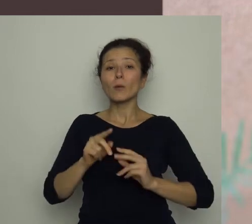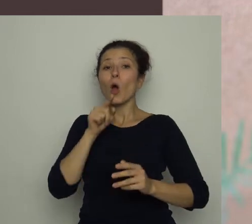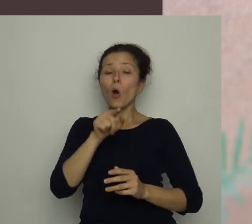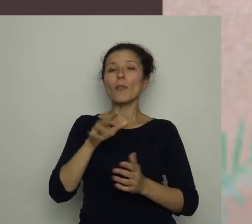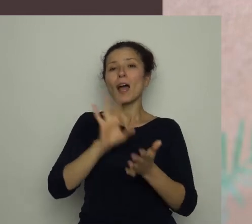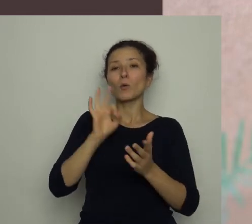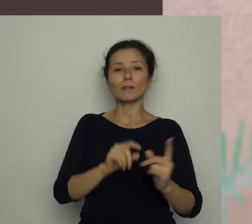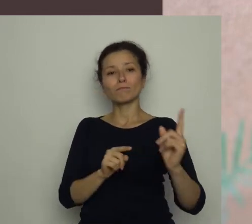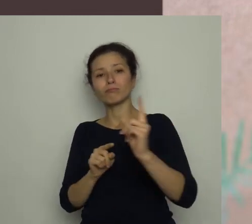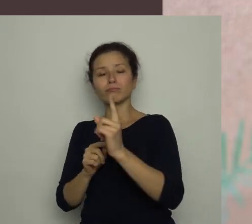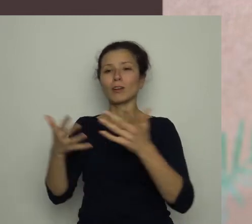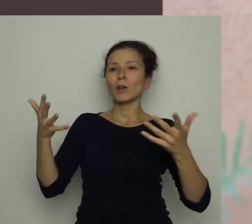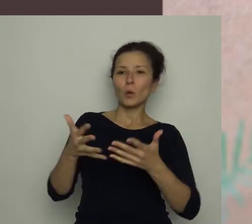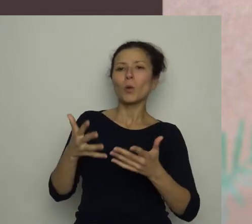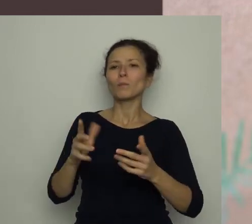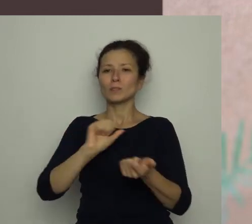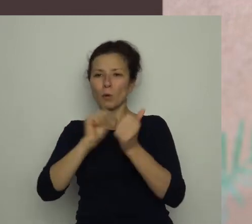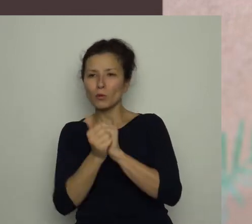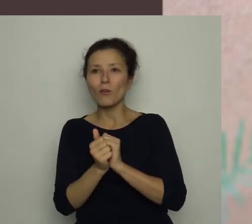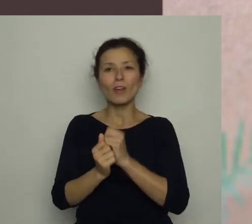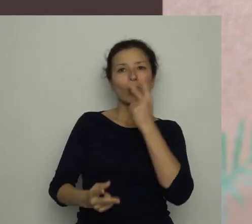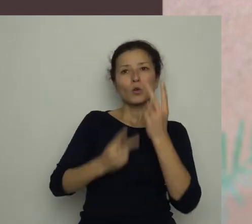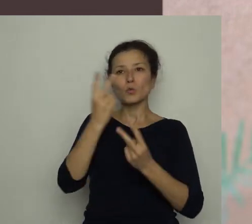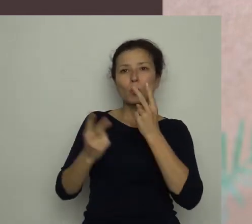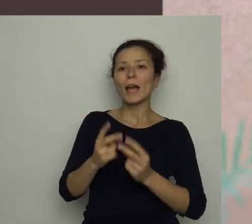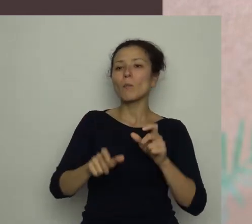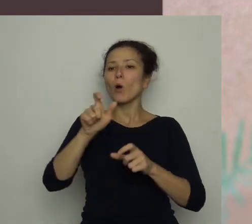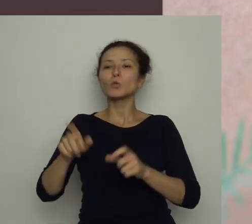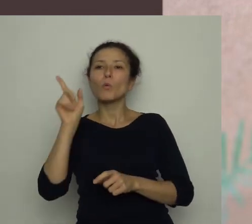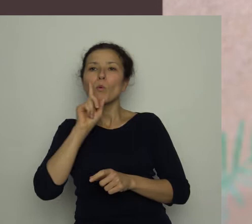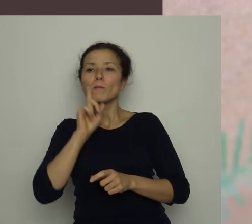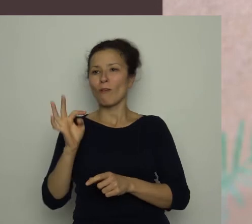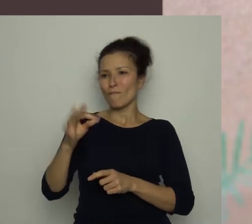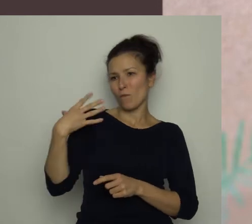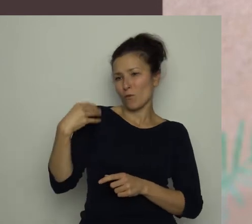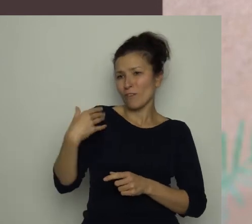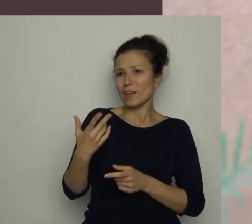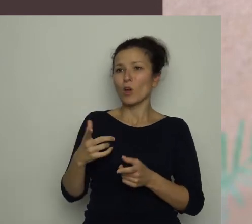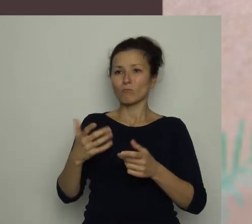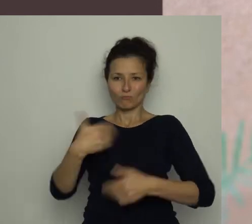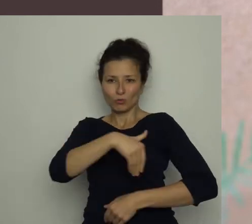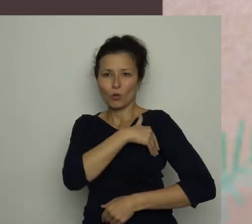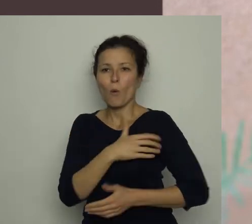Robią nabór do szkółki piłkarskiej, szukają chłopców w twoim wieku. Byłbyś zainteresowany?